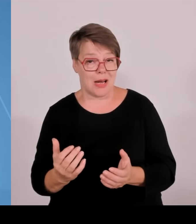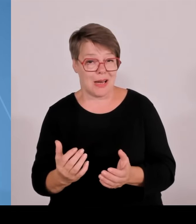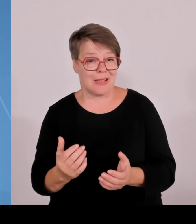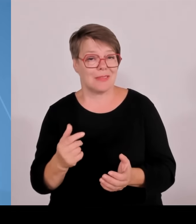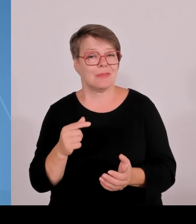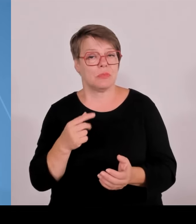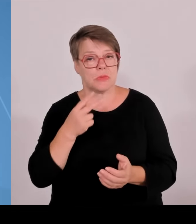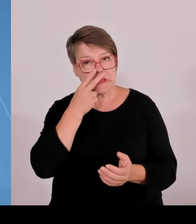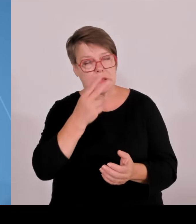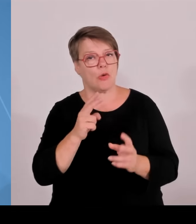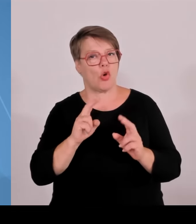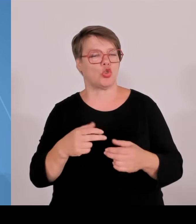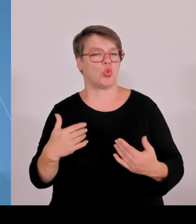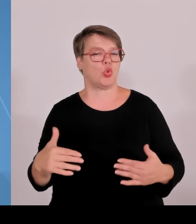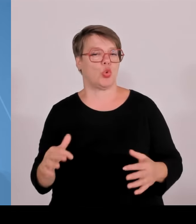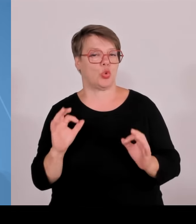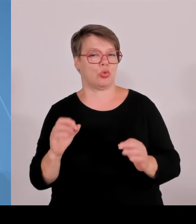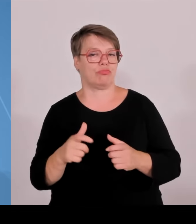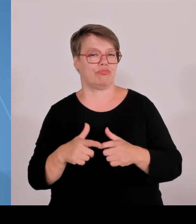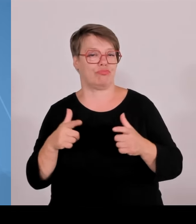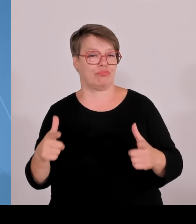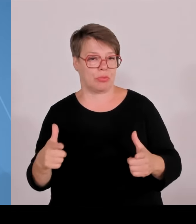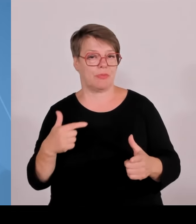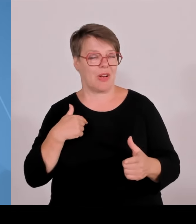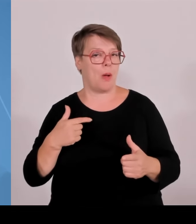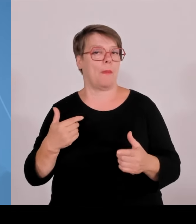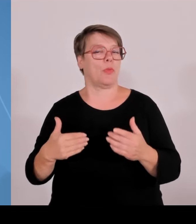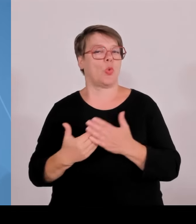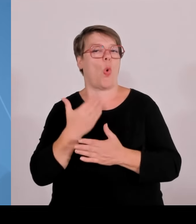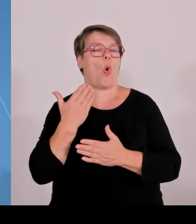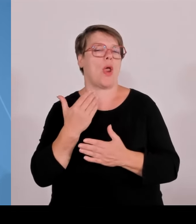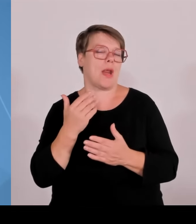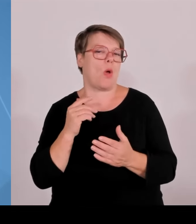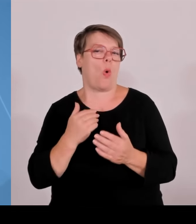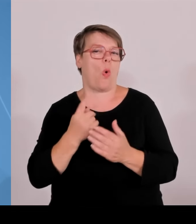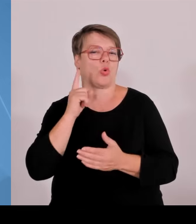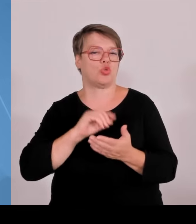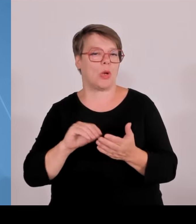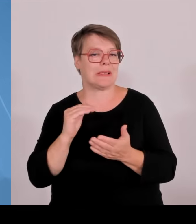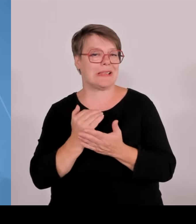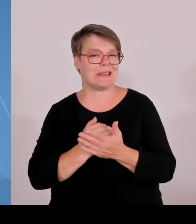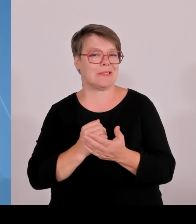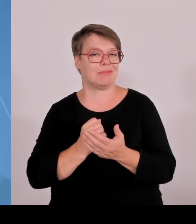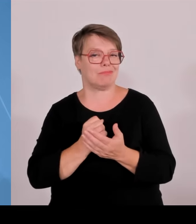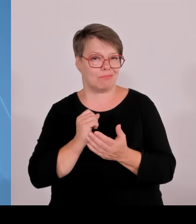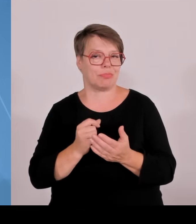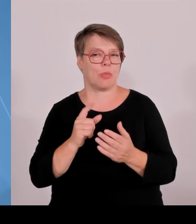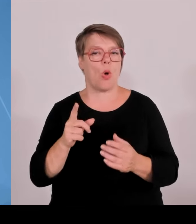Im Ergebnis konnte ich heute dem Ministerrat berichten, dass nach der ersten Runde, wo es elf Standorte gab, die